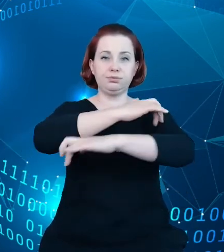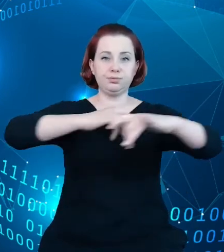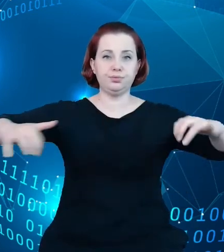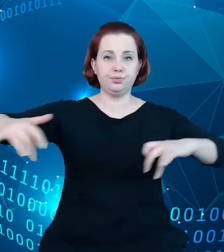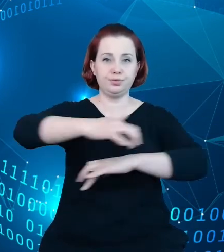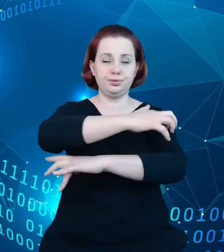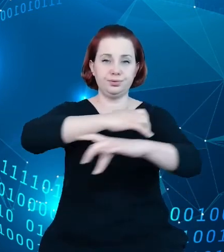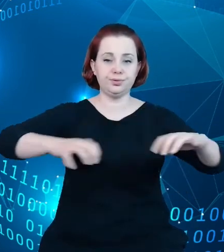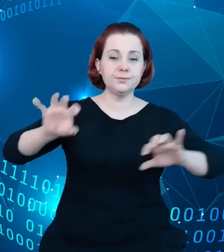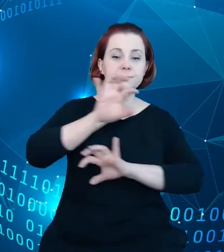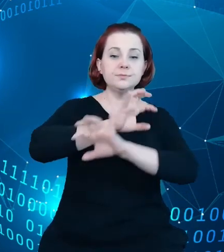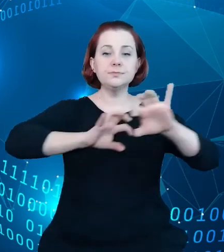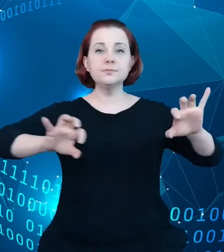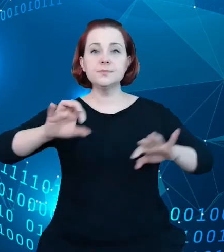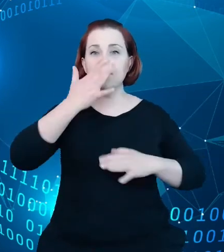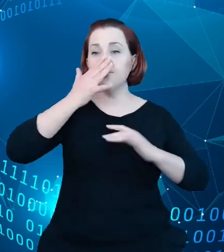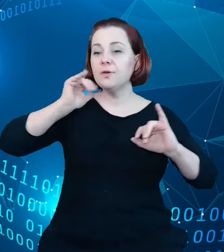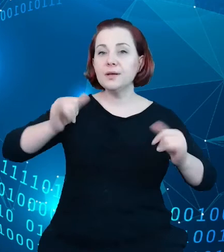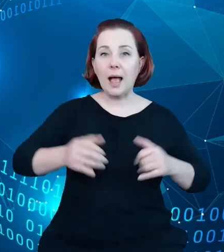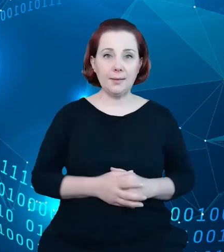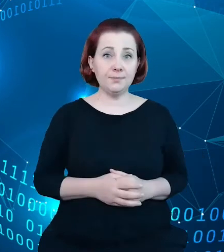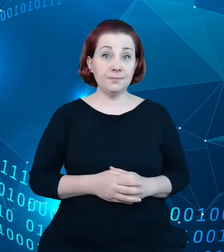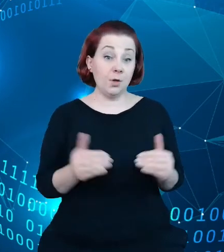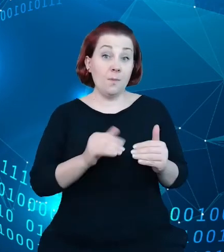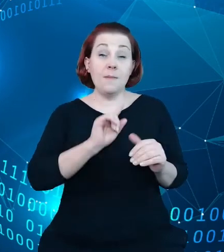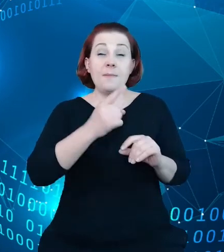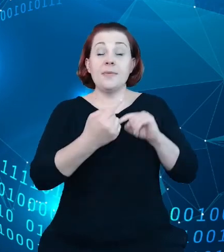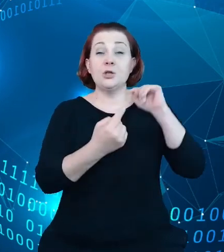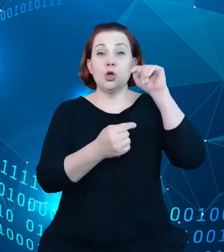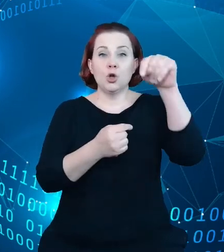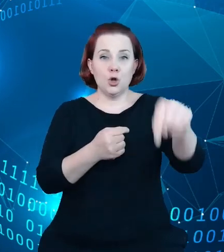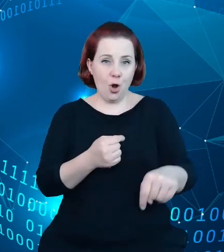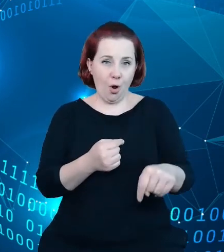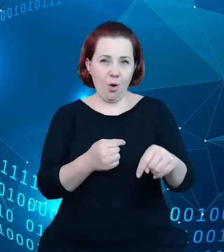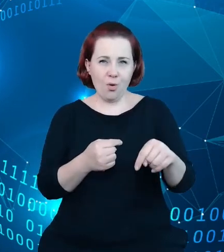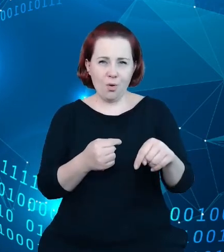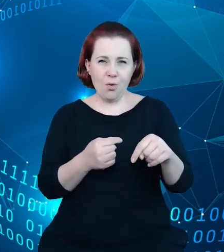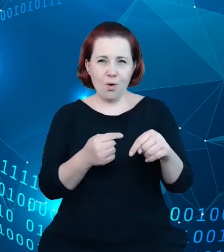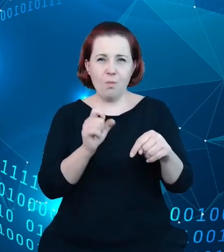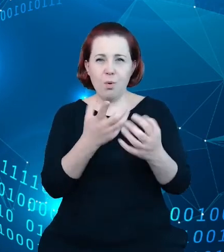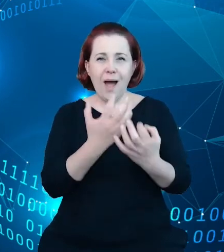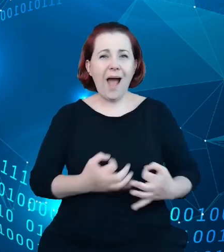pierwszy krok tego narzędzia byłby aktualizowany i kompletny rejestr